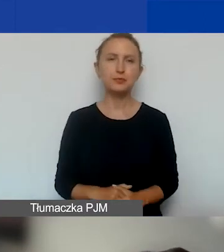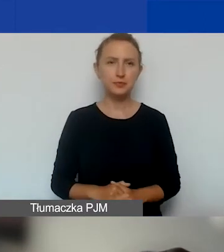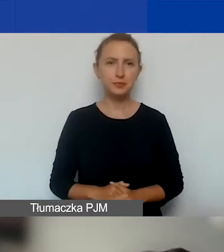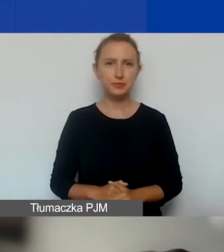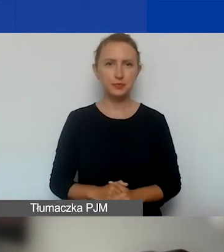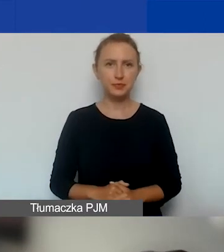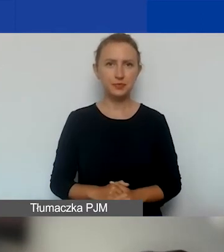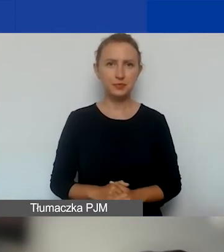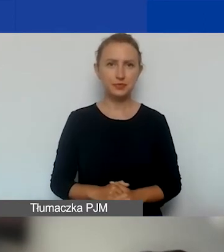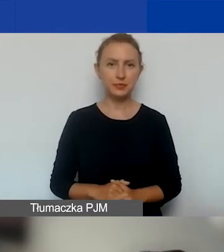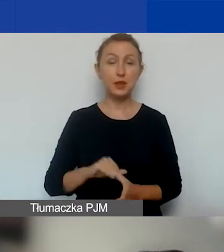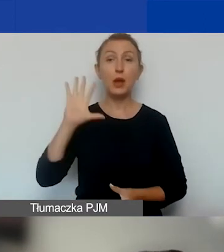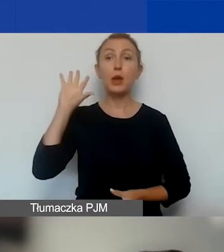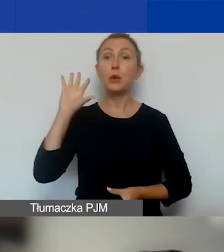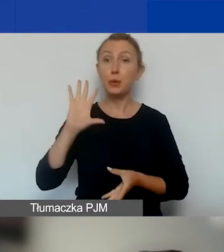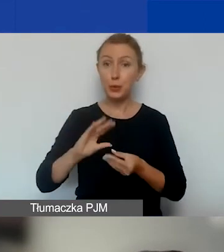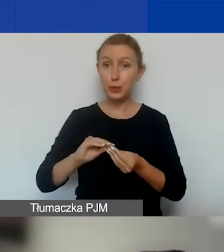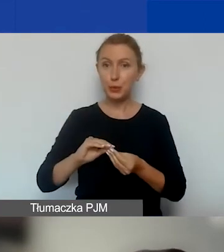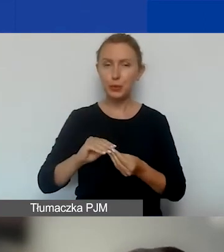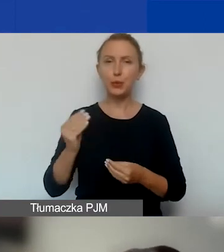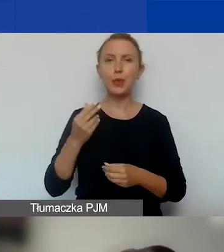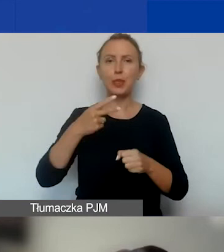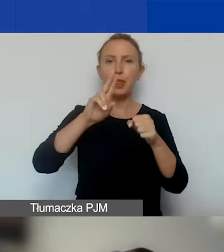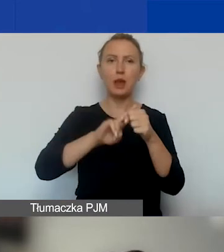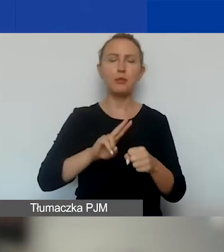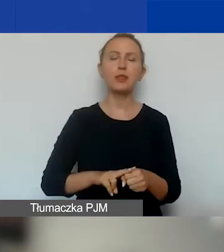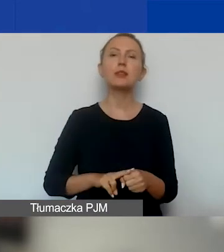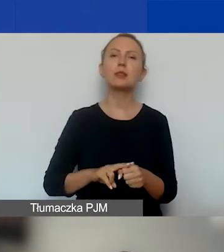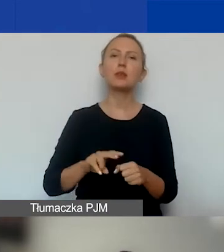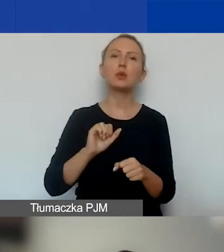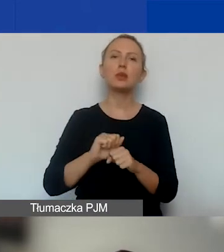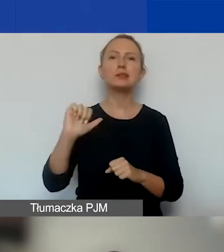I podsumowując, jeszcze o tych terminach, czyli mamy teraz pierwszą turę.